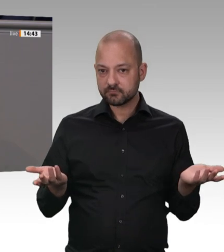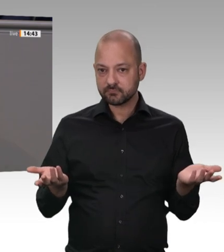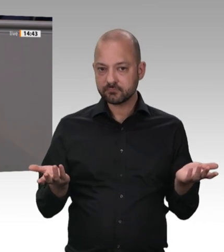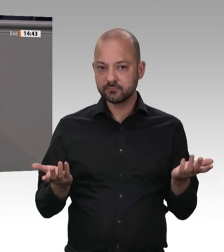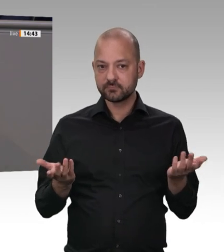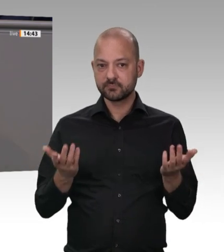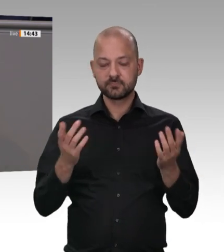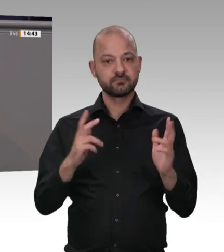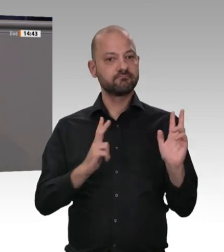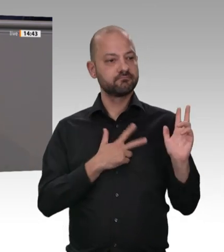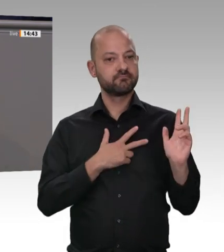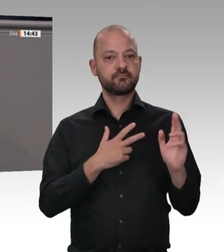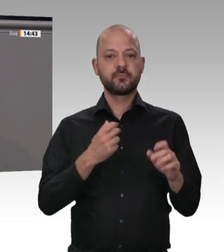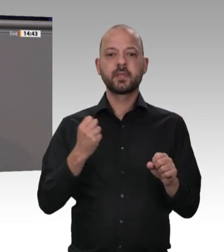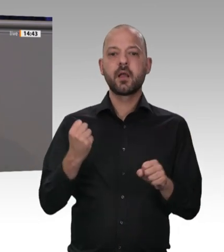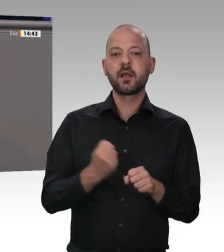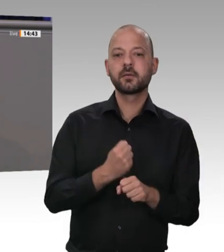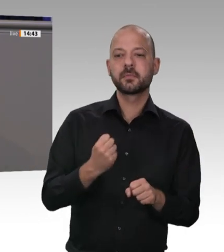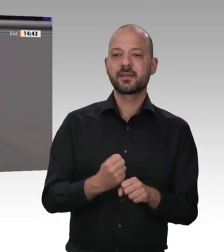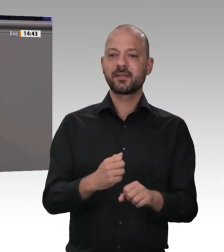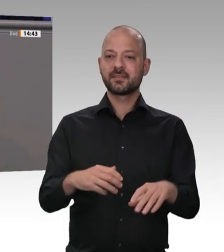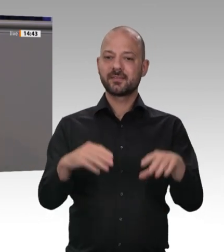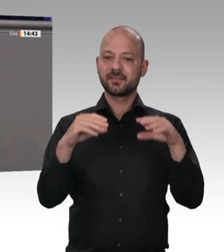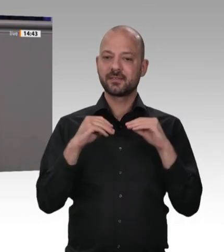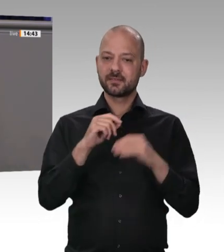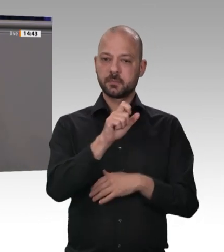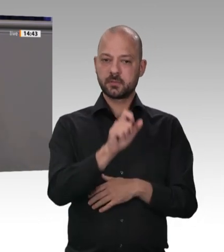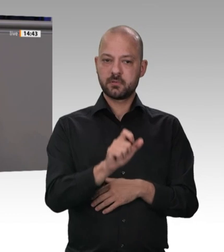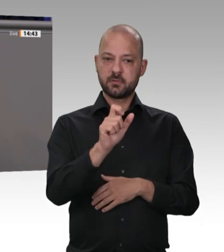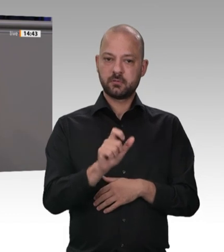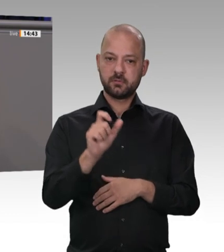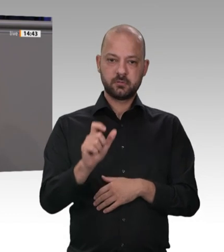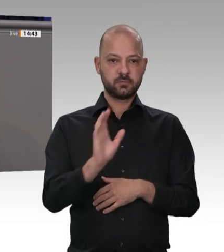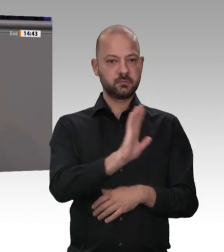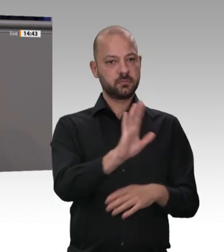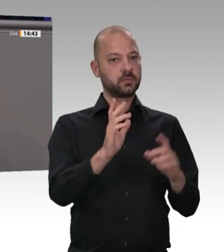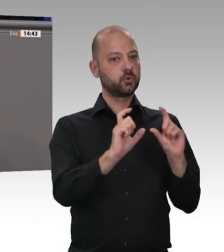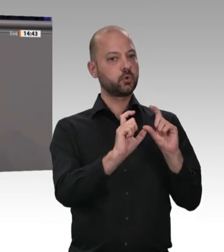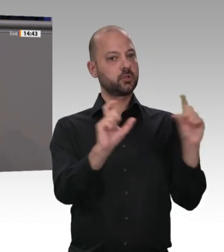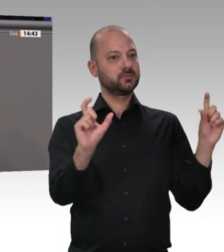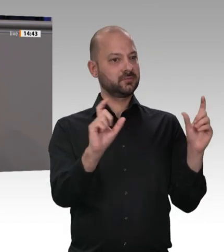dort finden Infektionen statt. Deshalb sind wir nicht erst seit Ostern, seit der erste